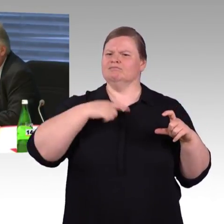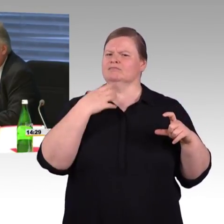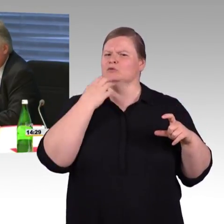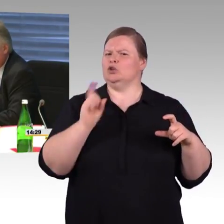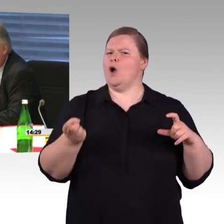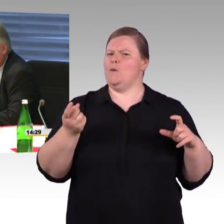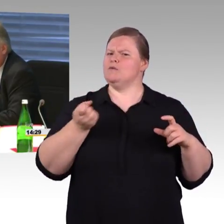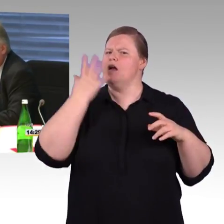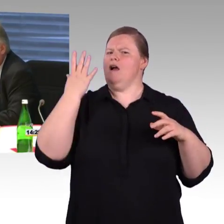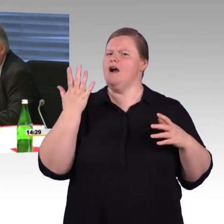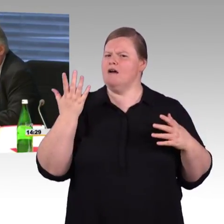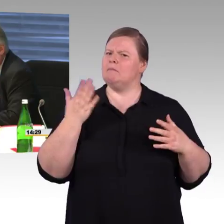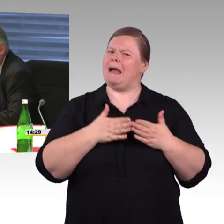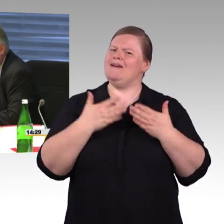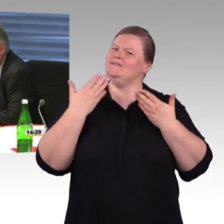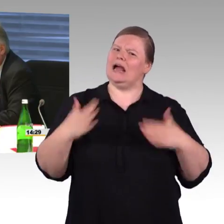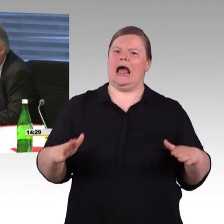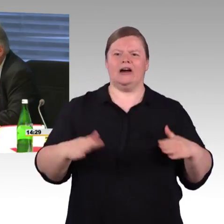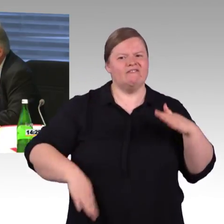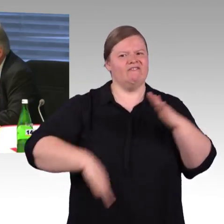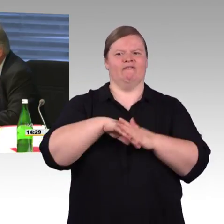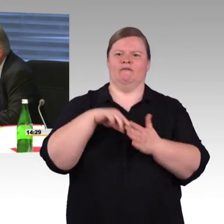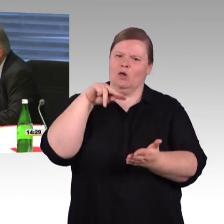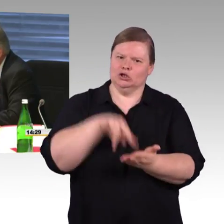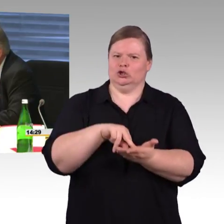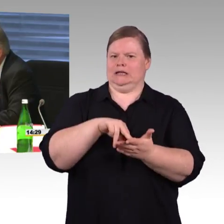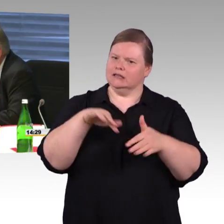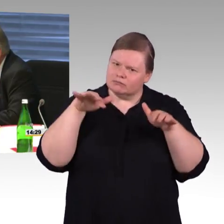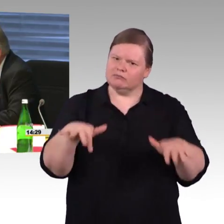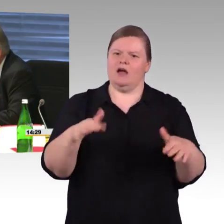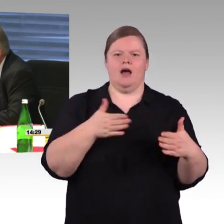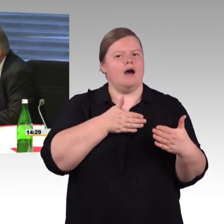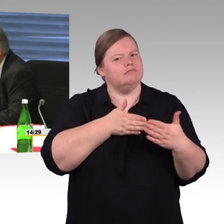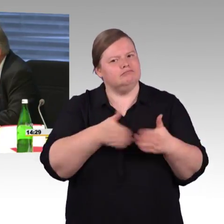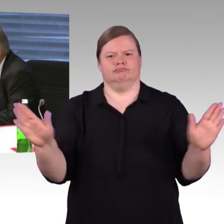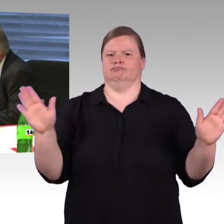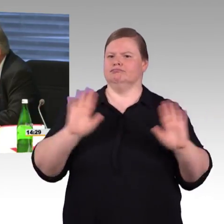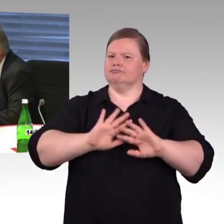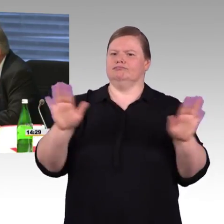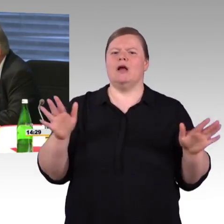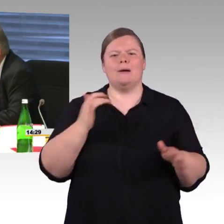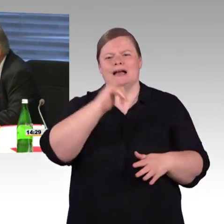Gott sei Dank werden Sie jetzt ja mittlerweile auch eingebunden. Herr Schmitz, ich hätte an Sie einmal die erste Frage,